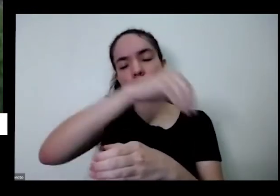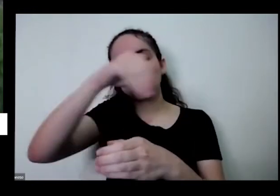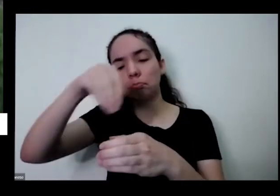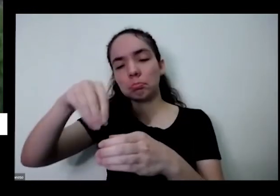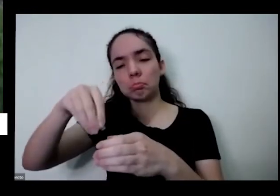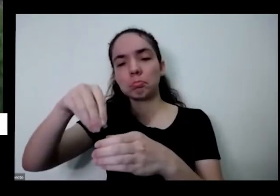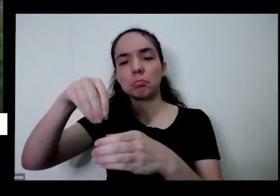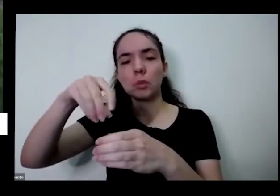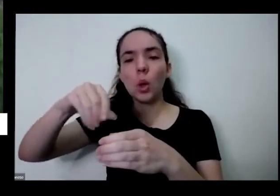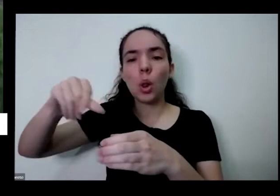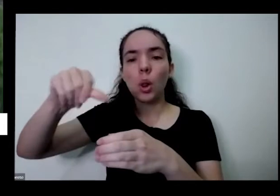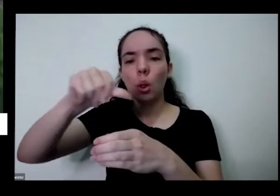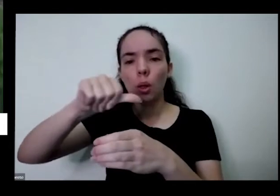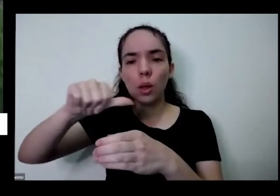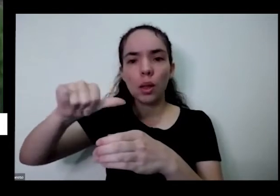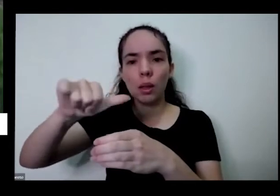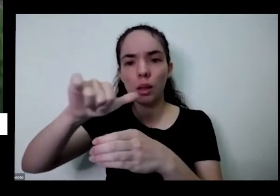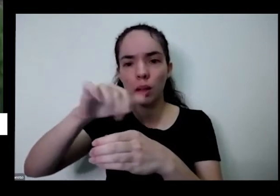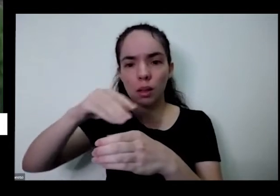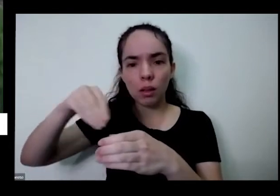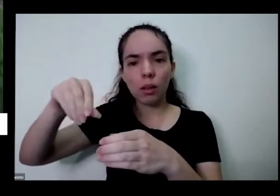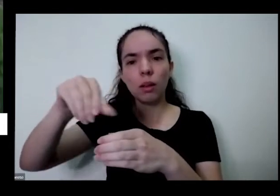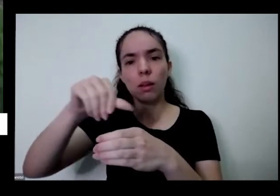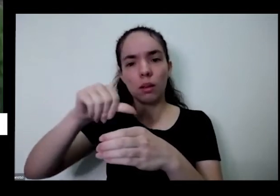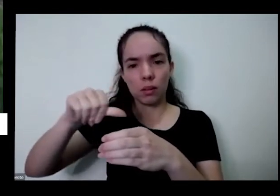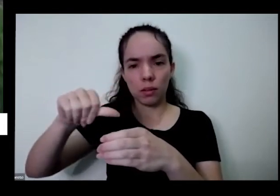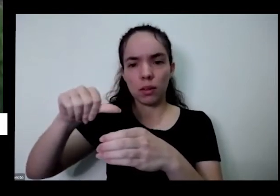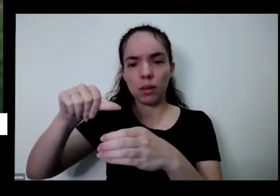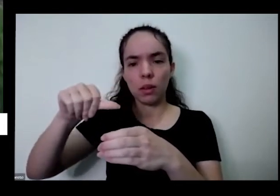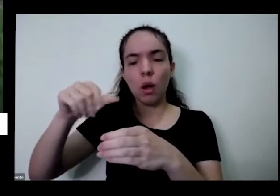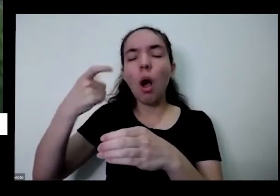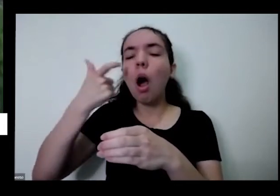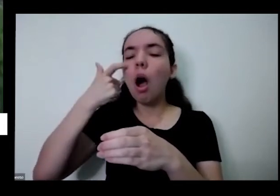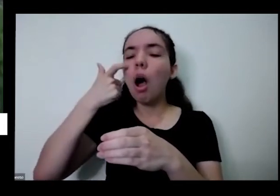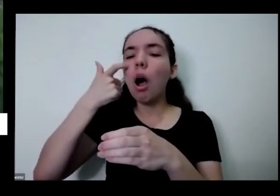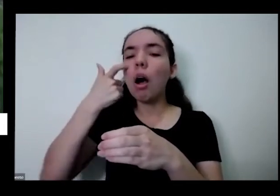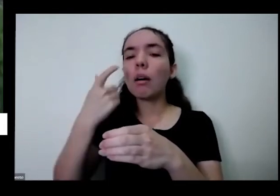só o tanto de coisa que sobre isso mesmo que eu tô falando agora o tanto de coisas diversas